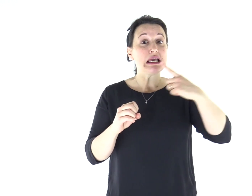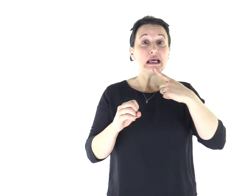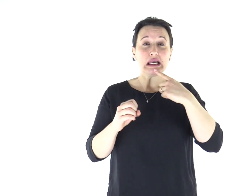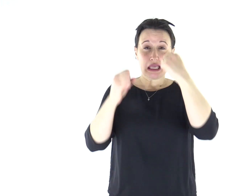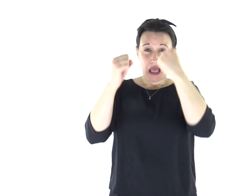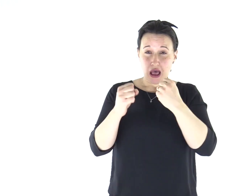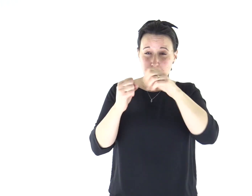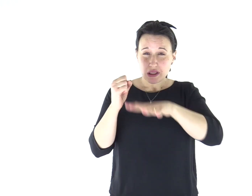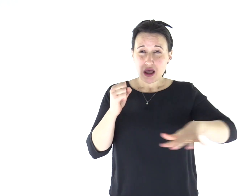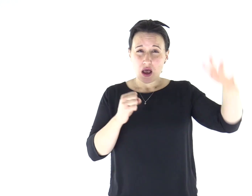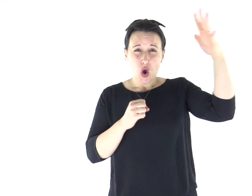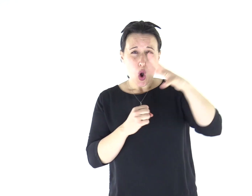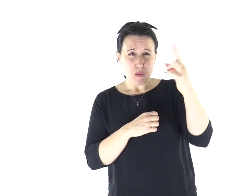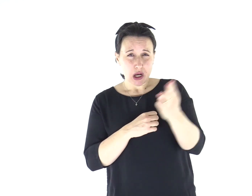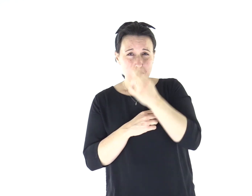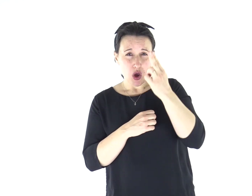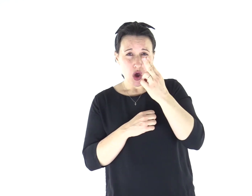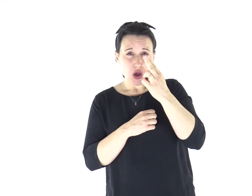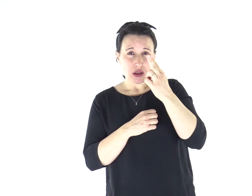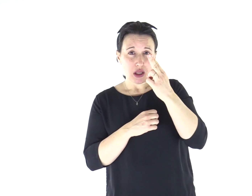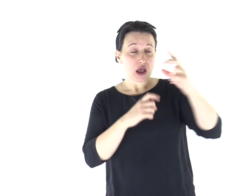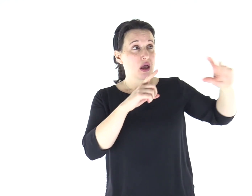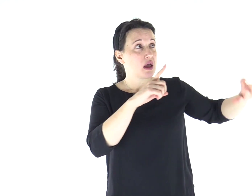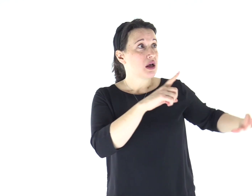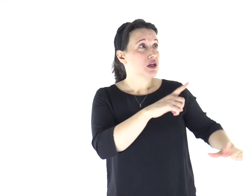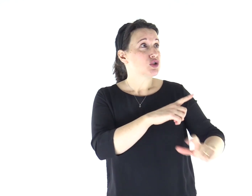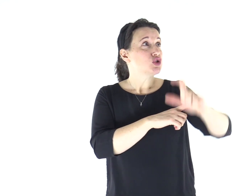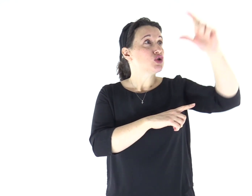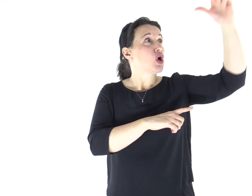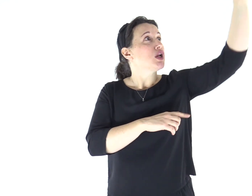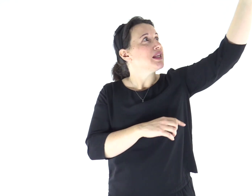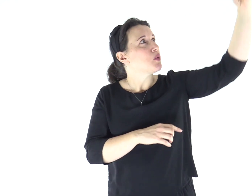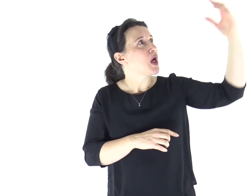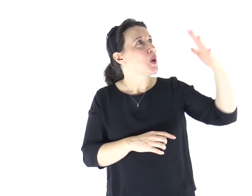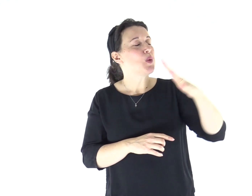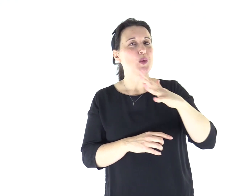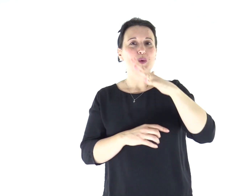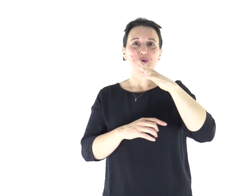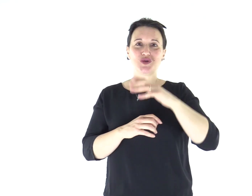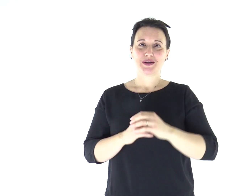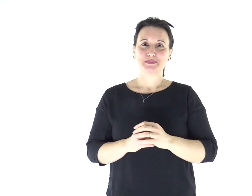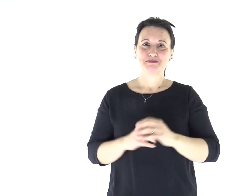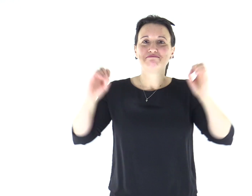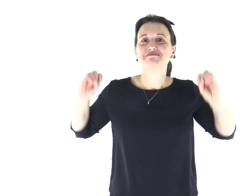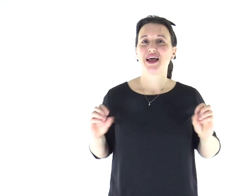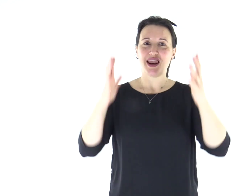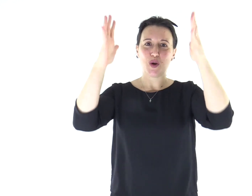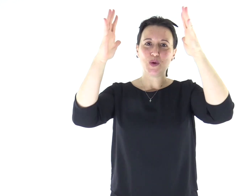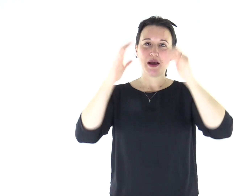per quelli che abitavano in regione e ombra di morte una luce è sorta. Alleluia.